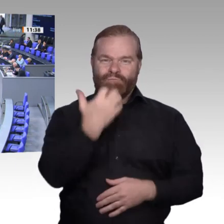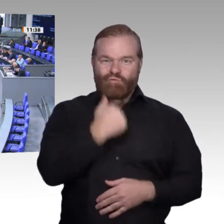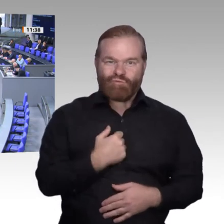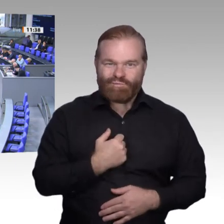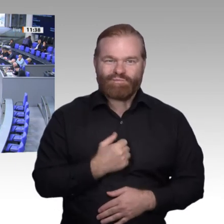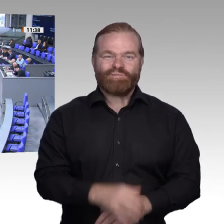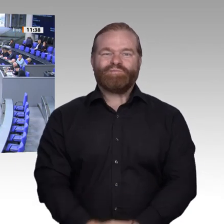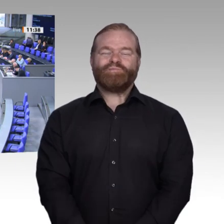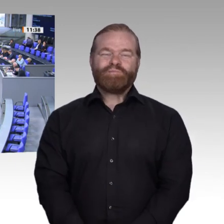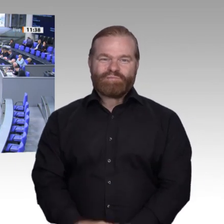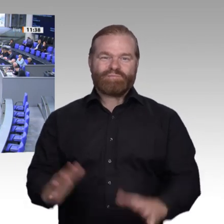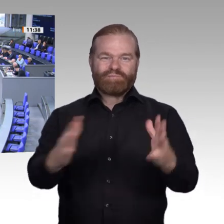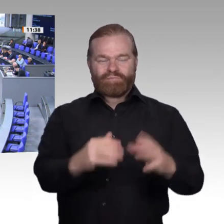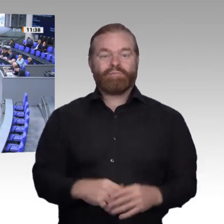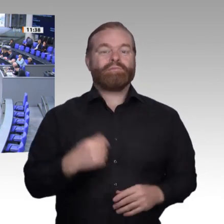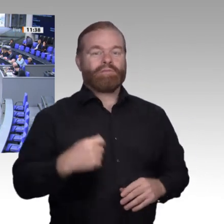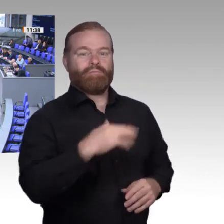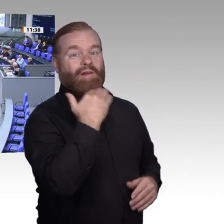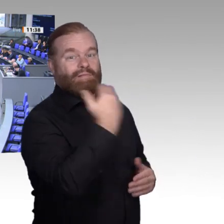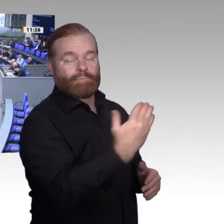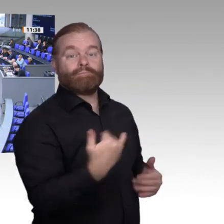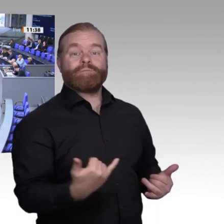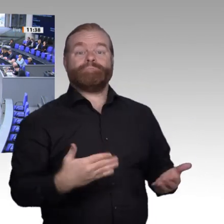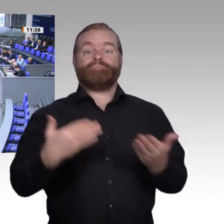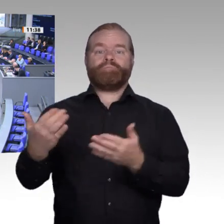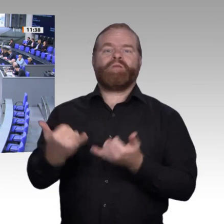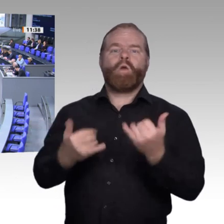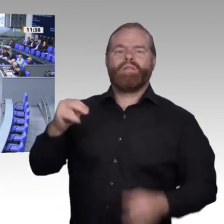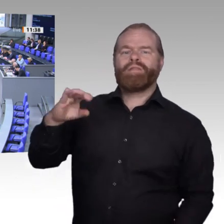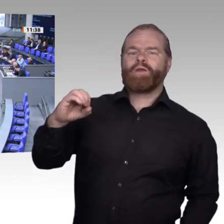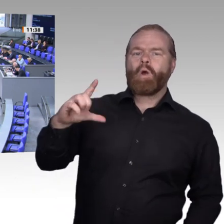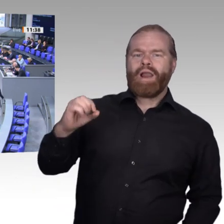schwierig, zum „business as usual“ überzugehen, aber wir wollen es trotzdem versuchen. Am